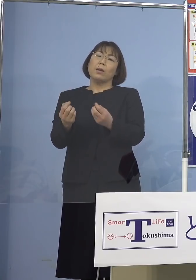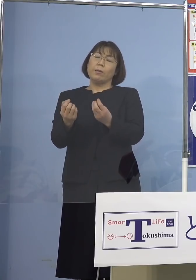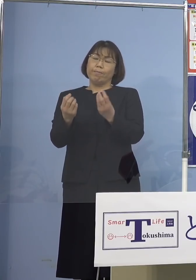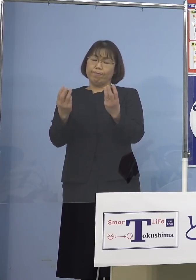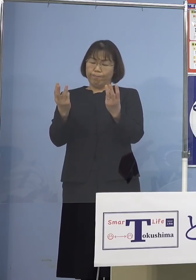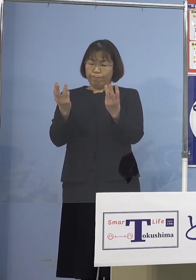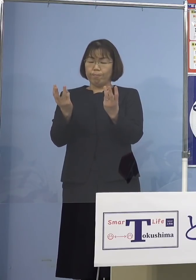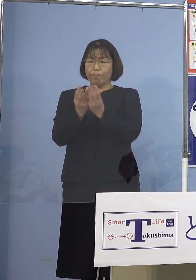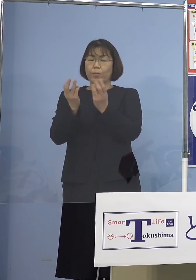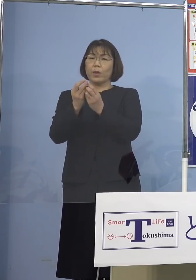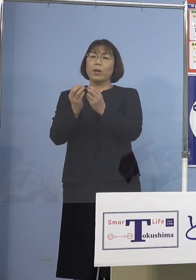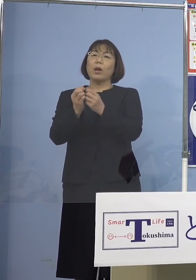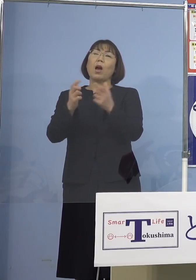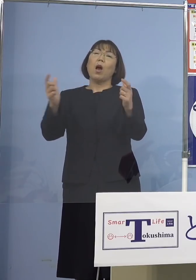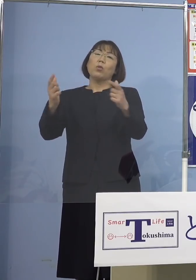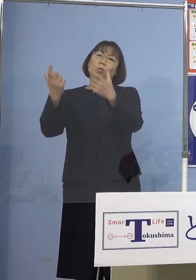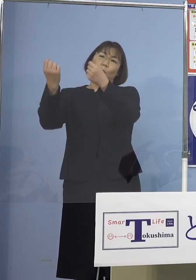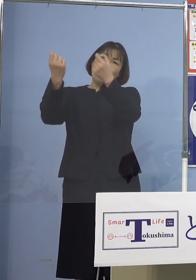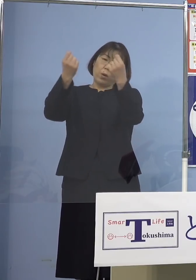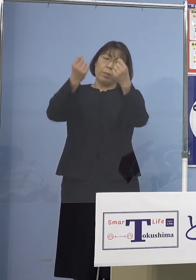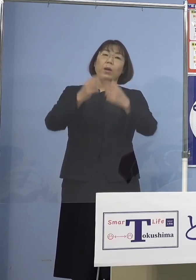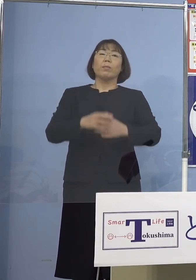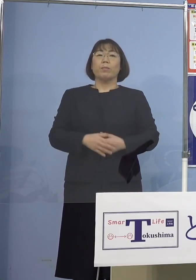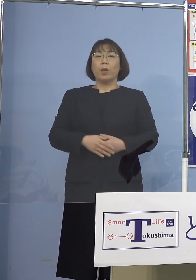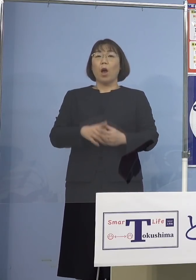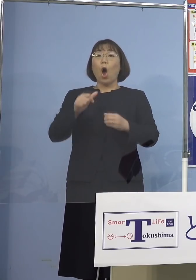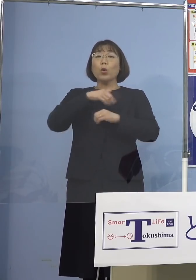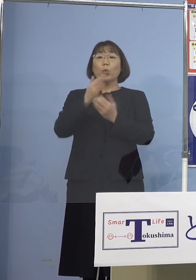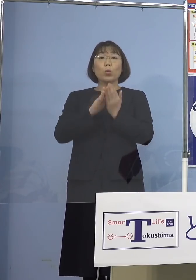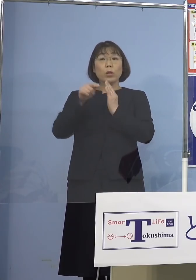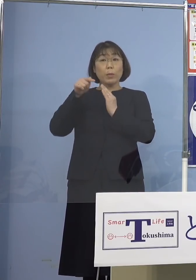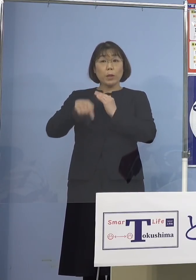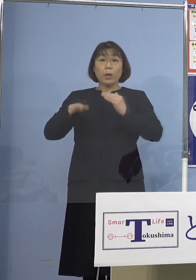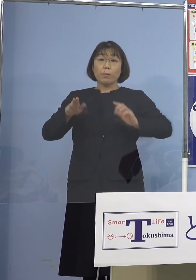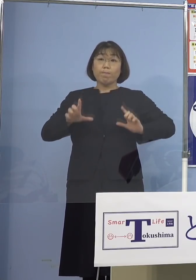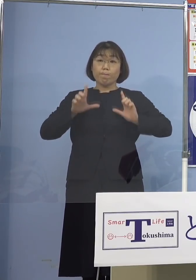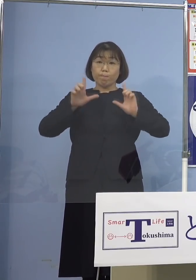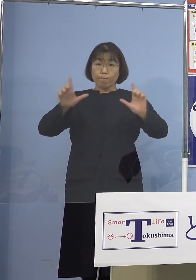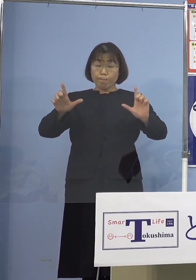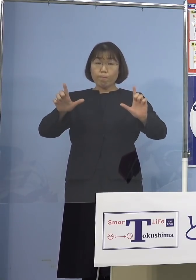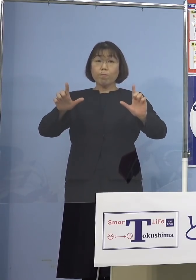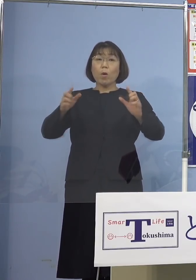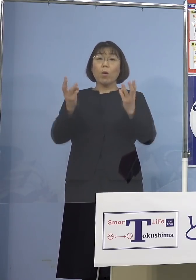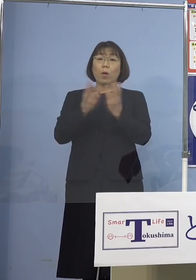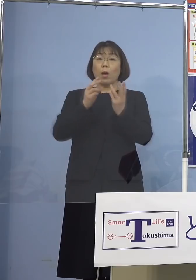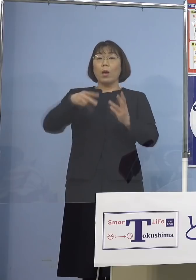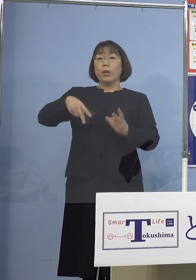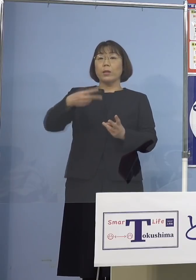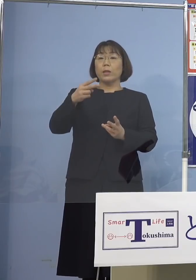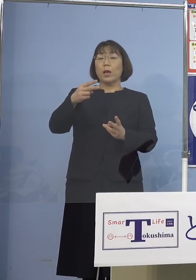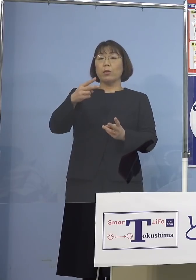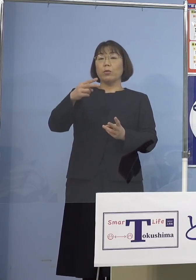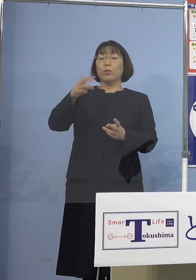そして本県におきましては 本日公表の新規感染者数が236名と